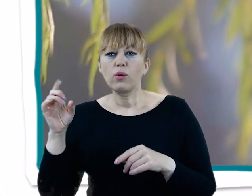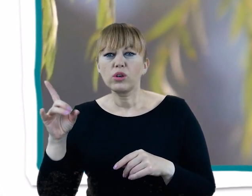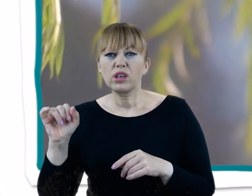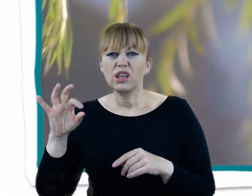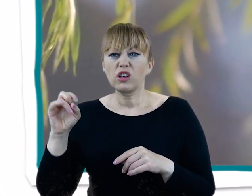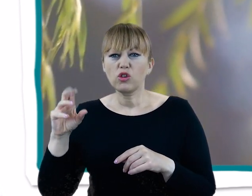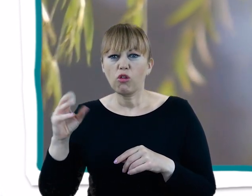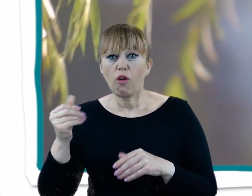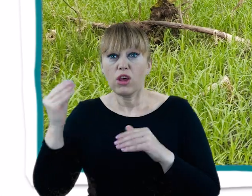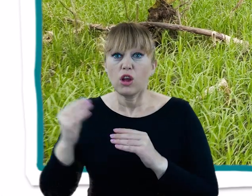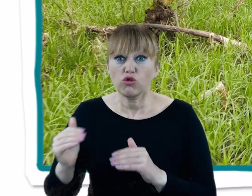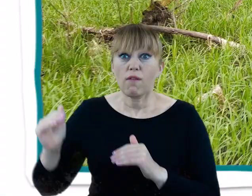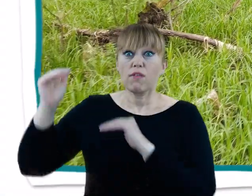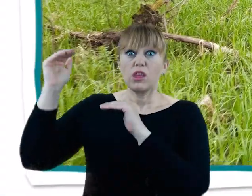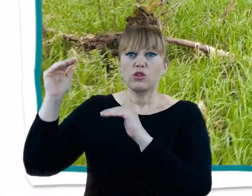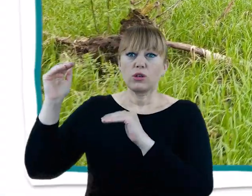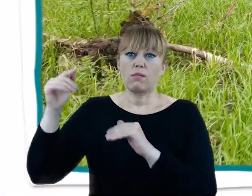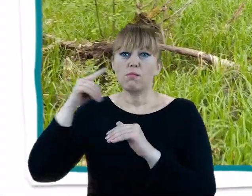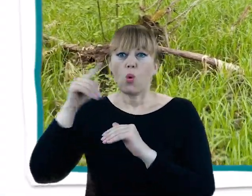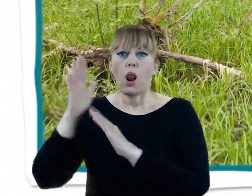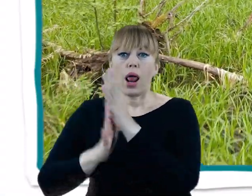W wyżej położonych miejscach z kolei natkniemy się na lasy grądowe.